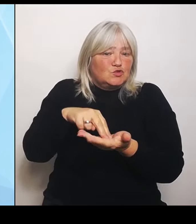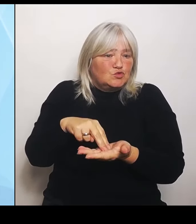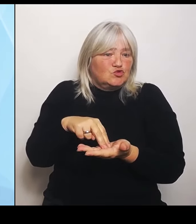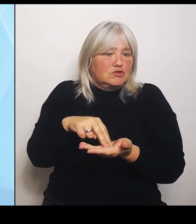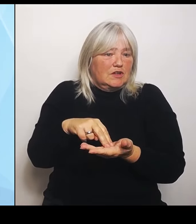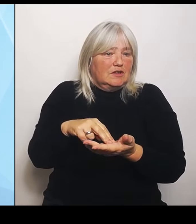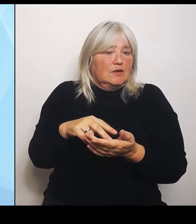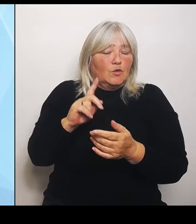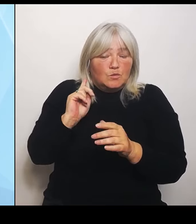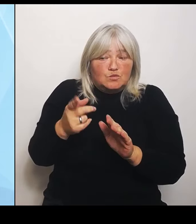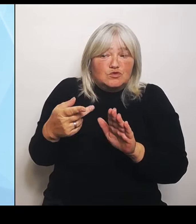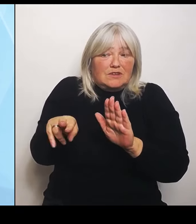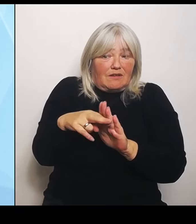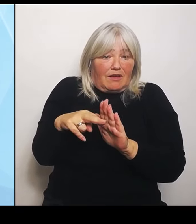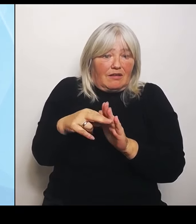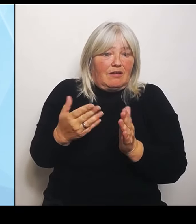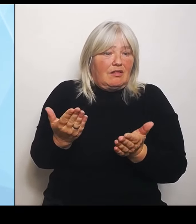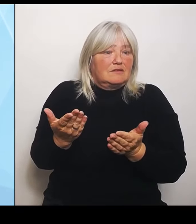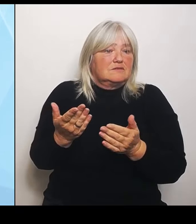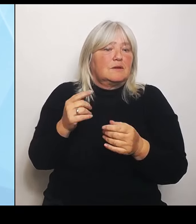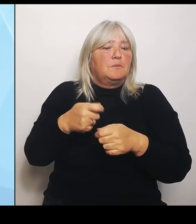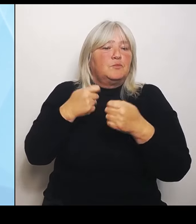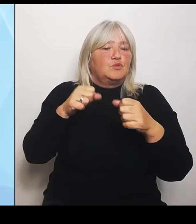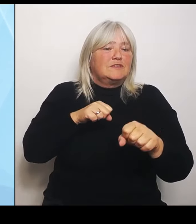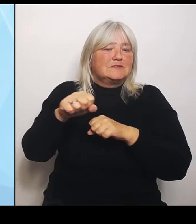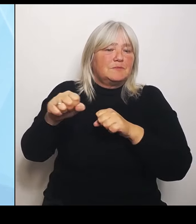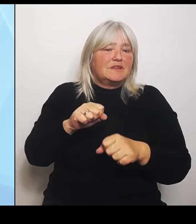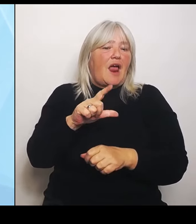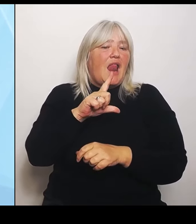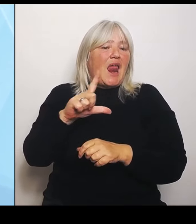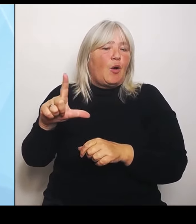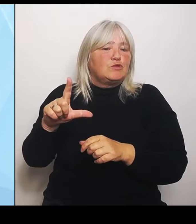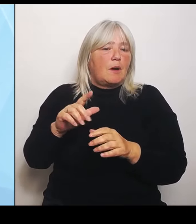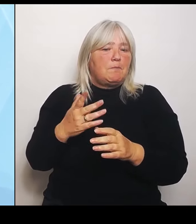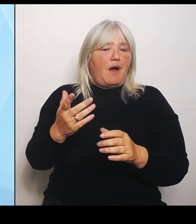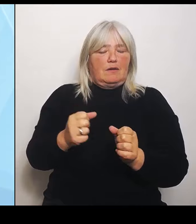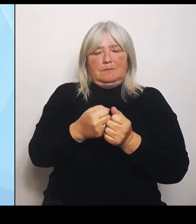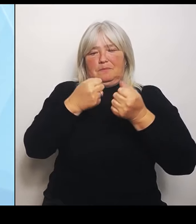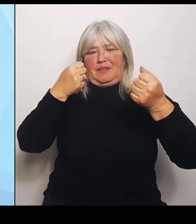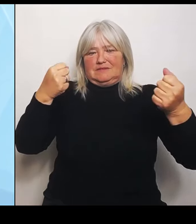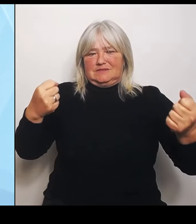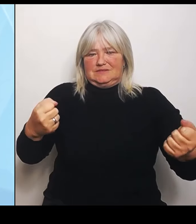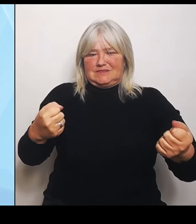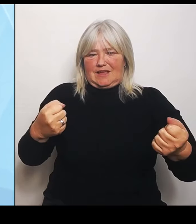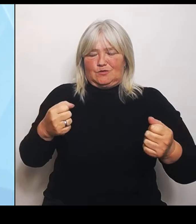in der Bild am Sonntag gesagt: Es werden voraussichtlich hunderte Krankenhäuser deutschlandweit wegfallen.